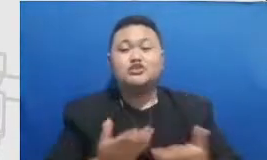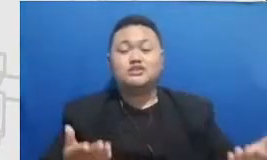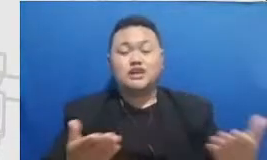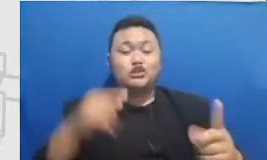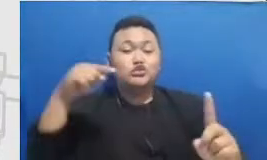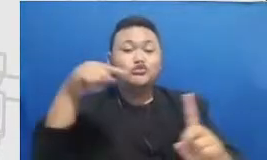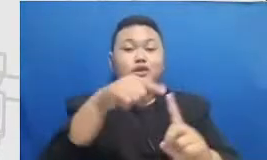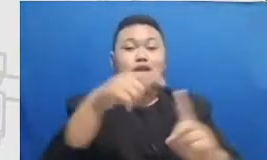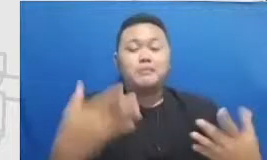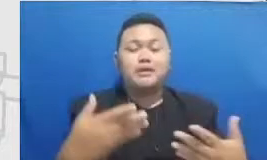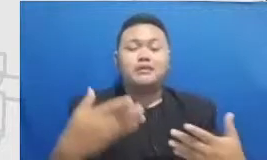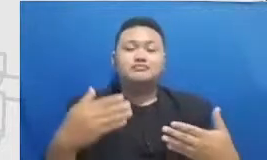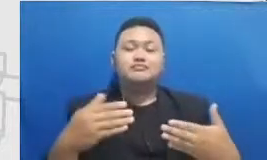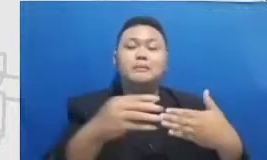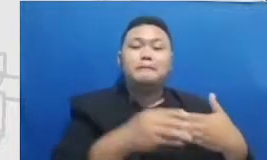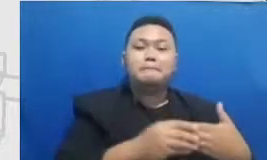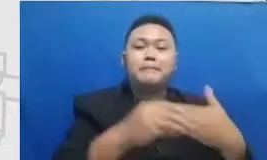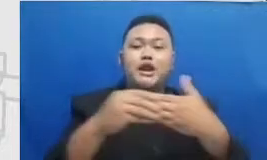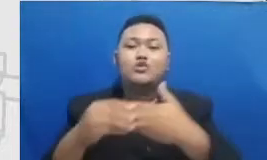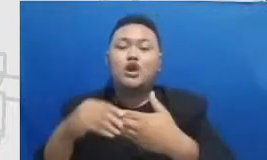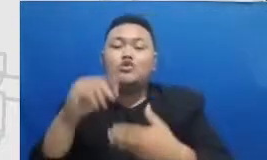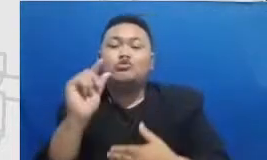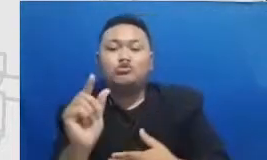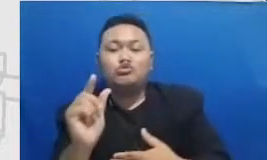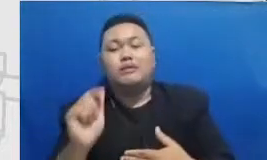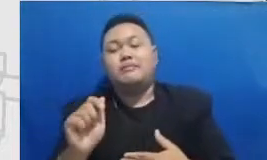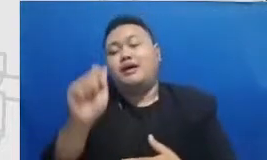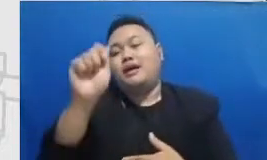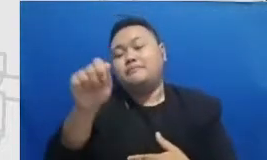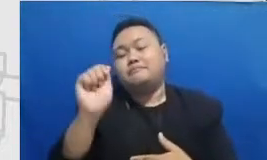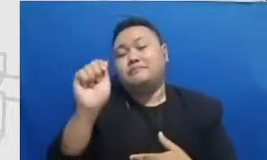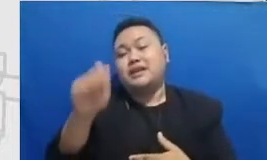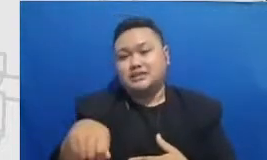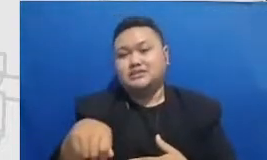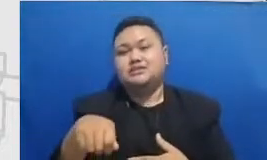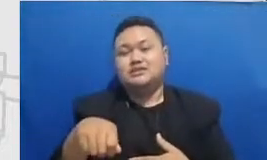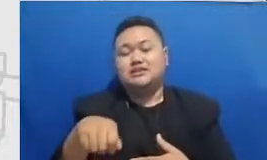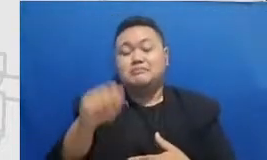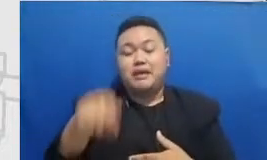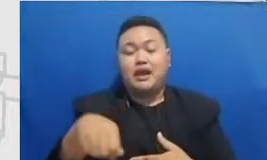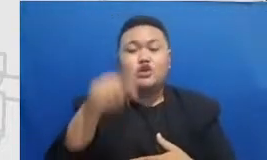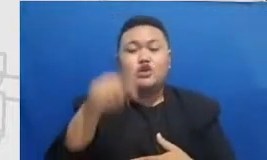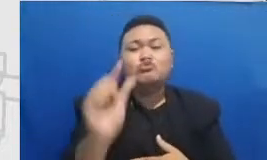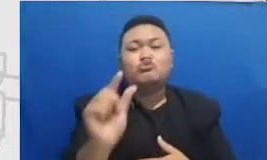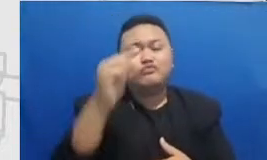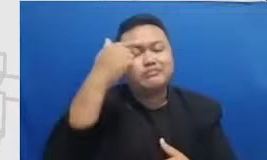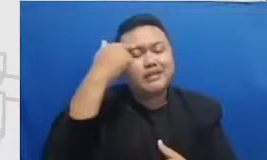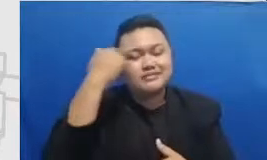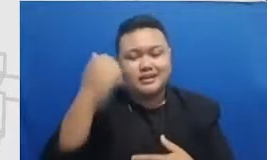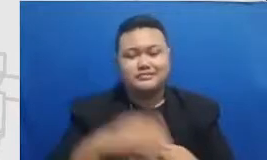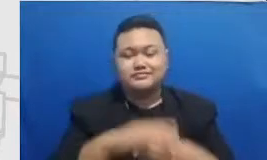aplikasi untuk dipakai di pembelajaran di sini pos yang ketiga yang saya Tampilkan ini juga seperti